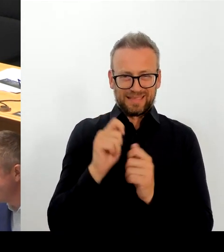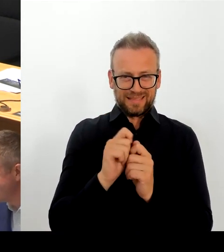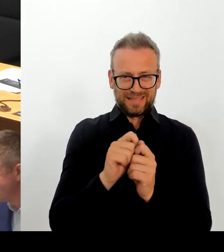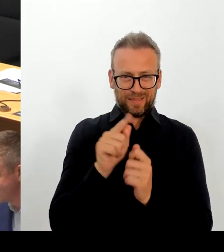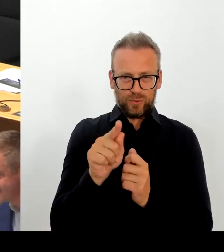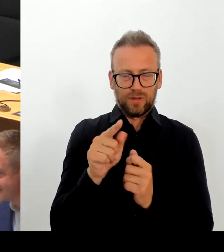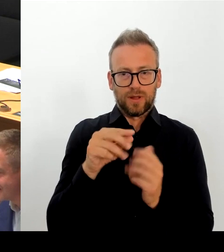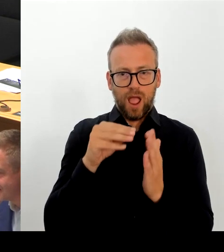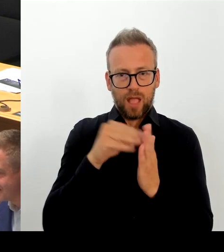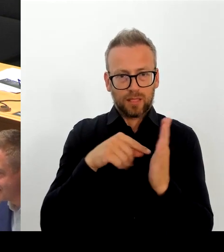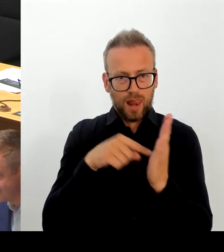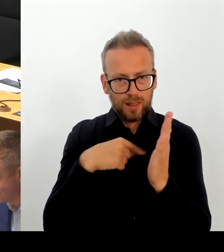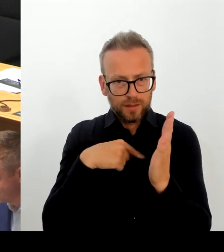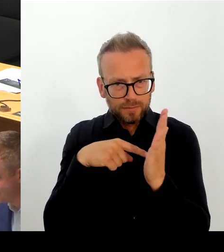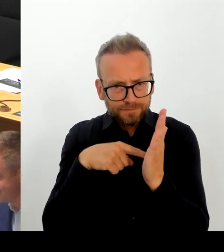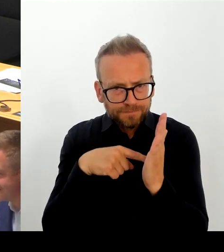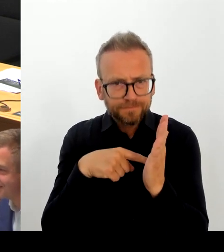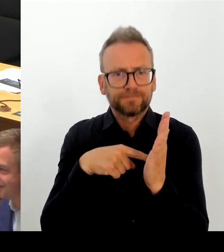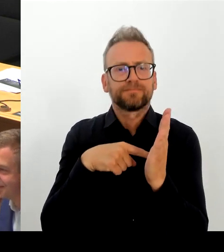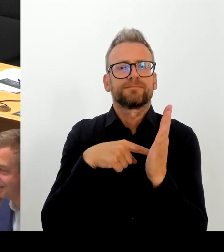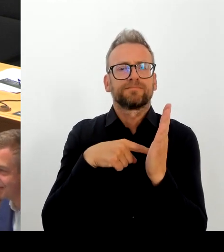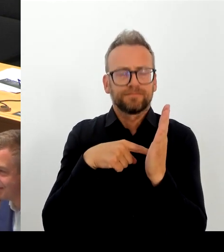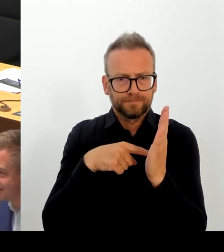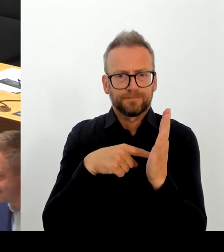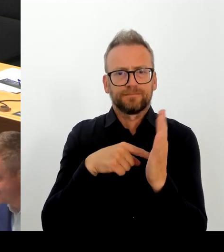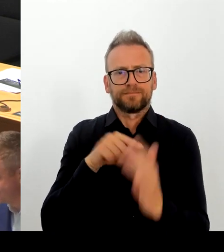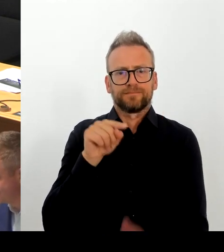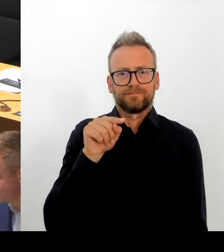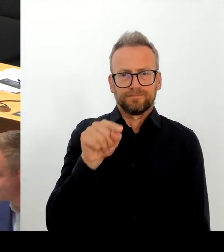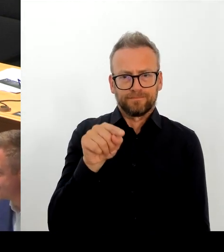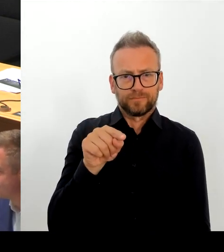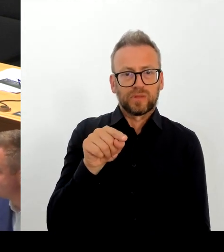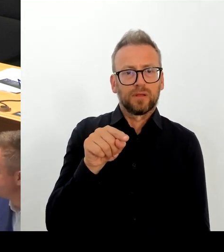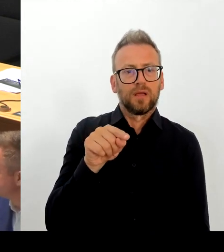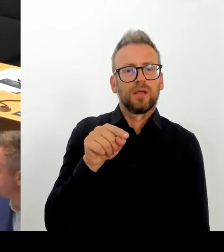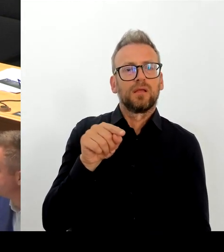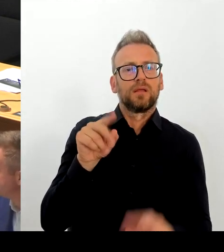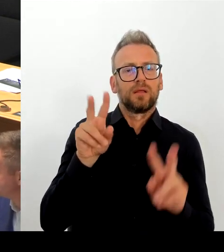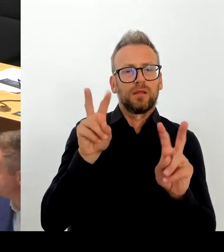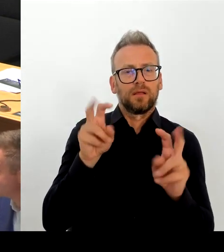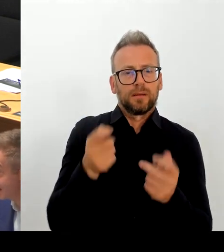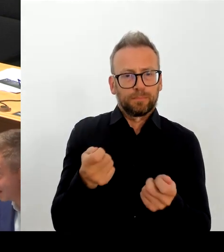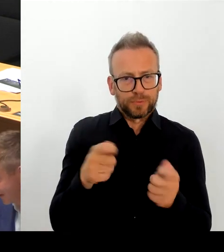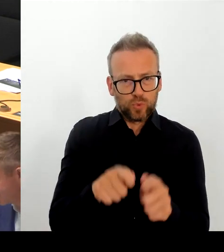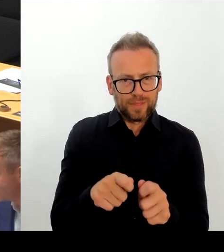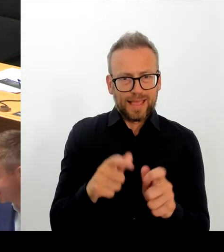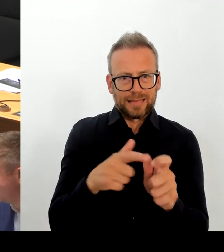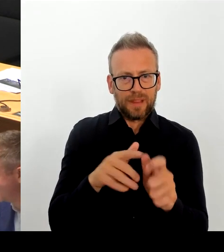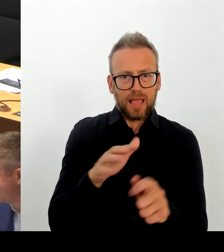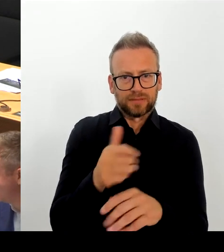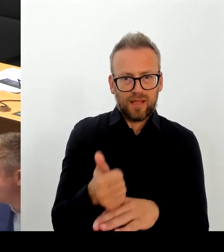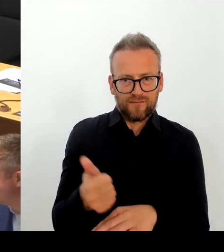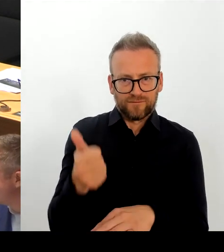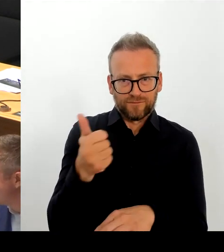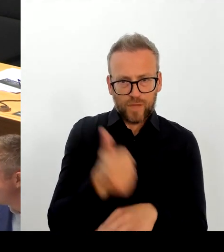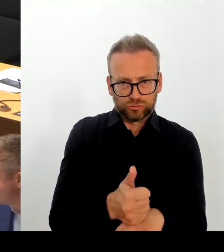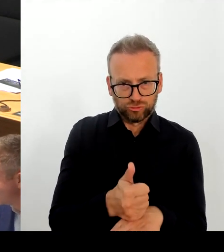Die SPD Berlin ist weder für Sie, und darauf spekulieren Sie ja, für illegale Einwanderung, noch hat sie offene